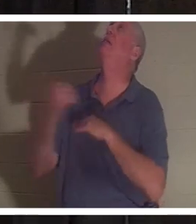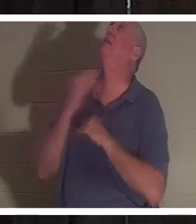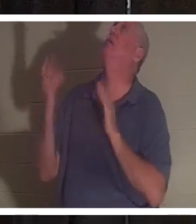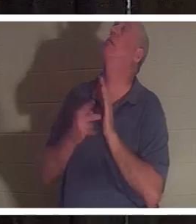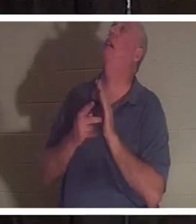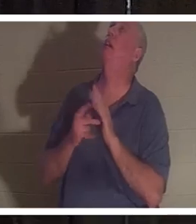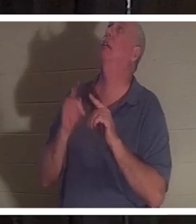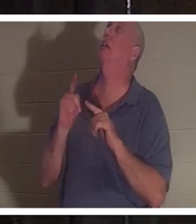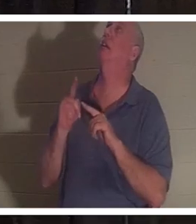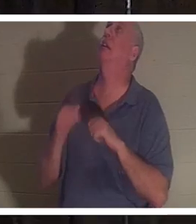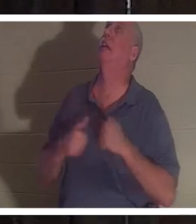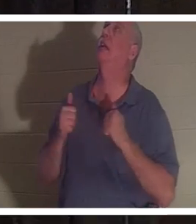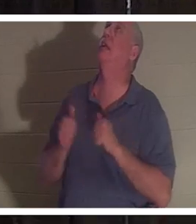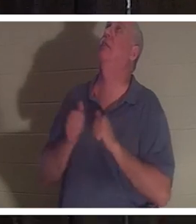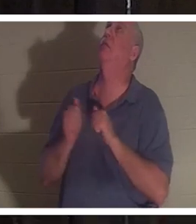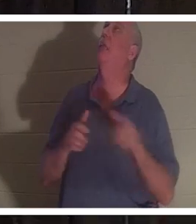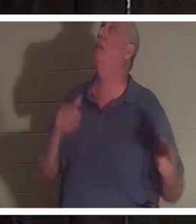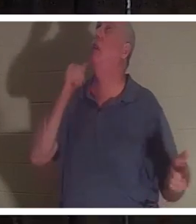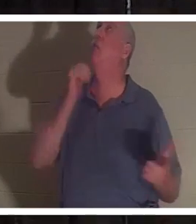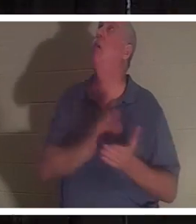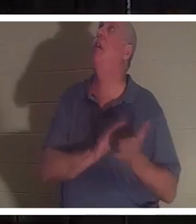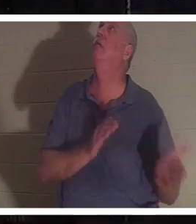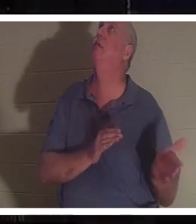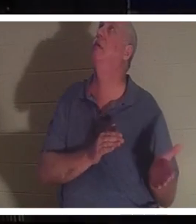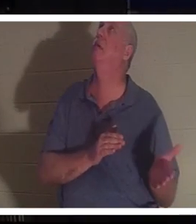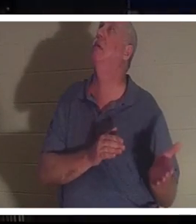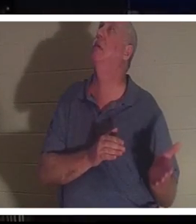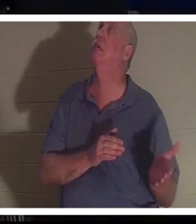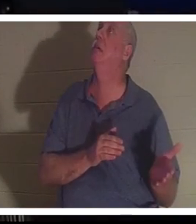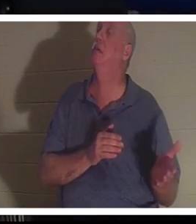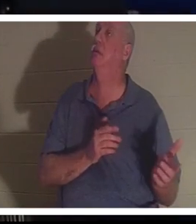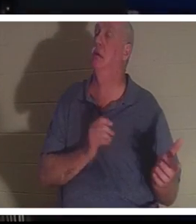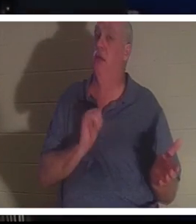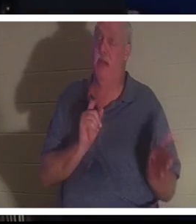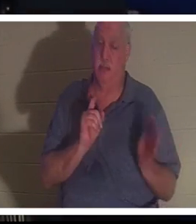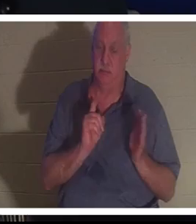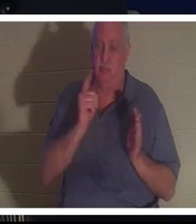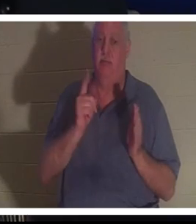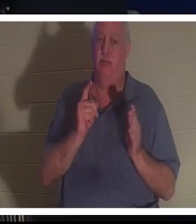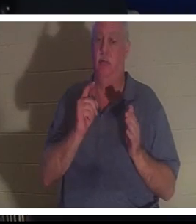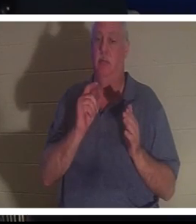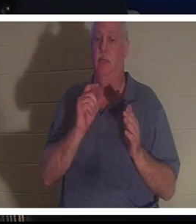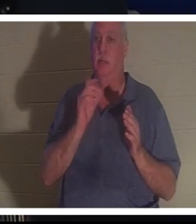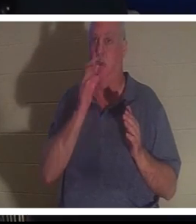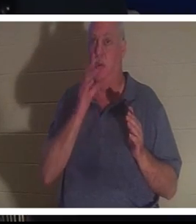passer! S'il te plaît, renvoie-la!" Et juste à ce moment Christine était devant le Seigneur.